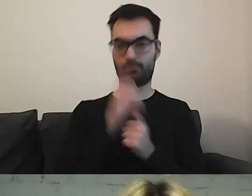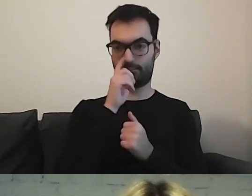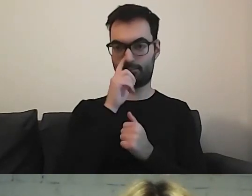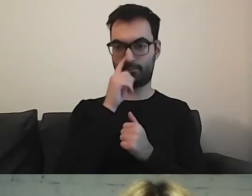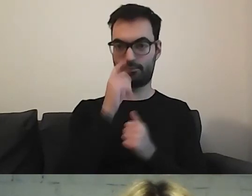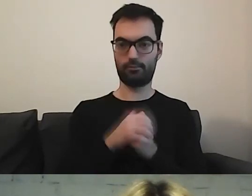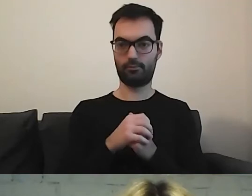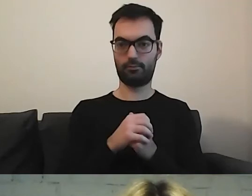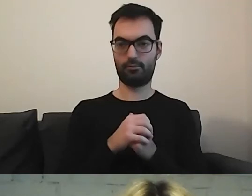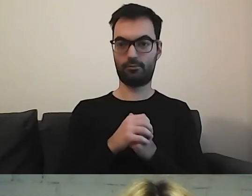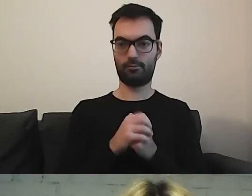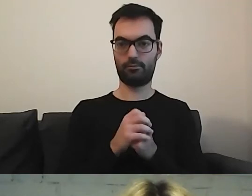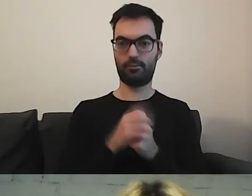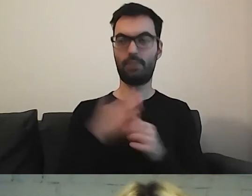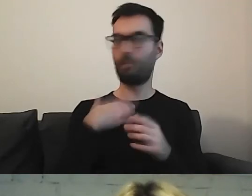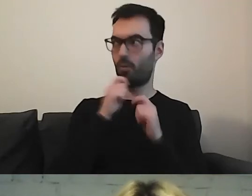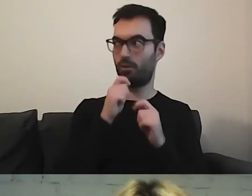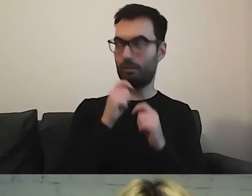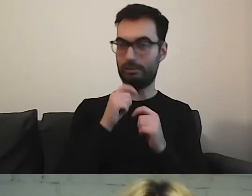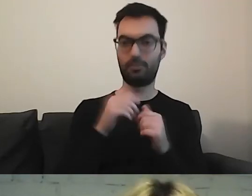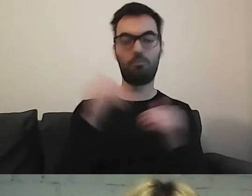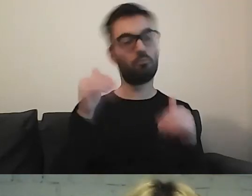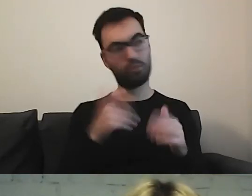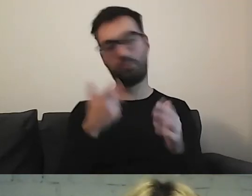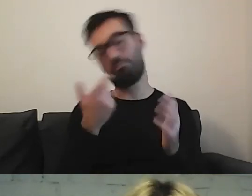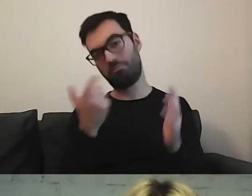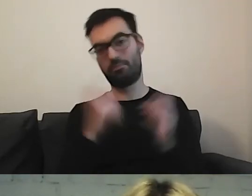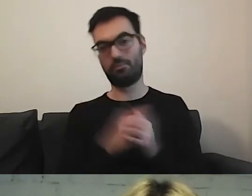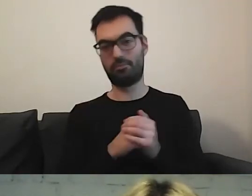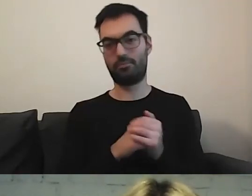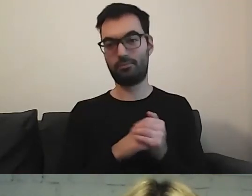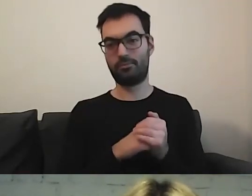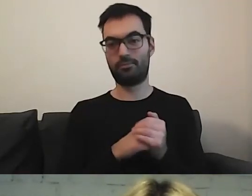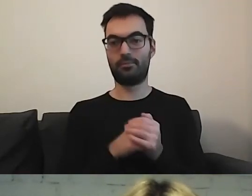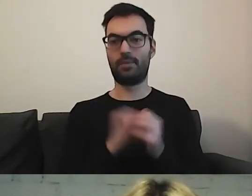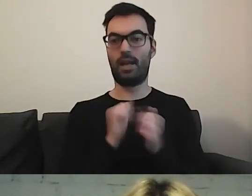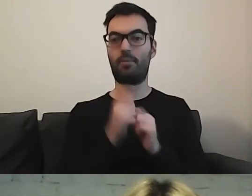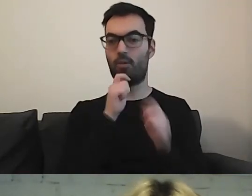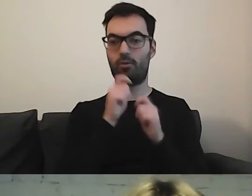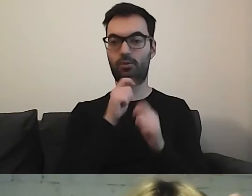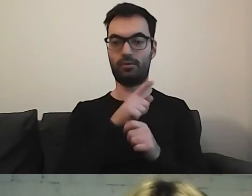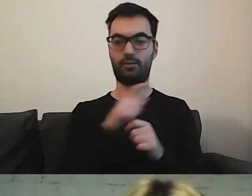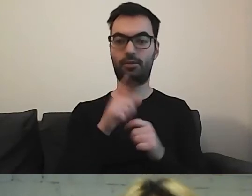Mam to skomentować? MAŁGORZATA: Możesz. Albo może skomentować to na czacie Paweł.